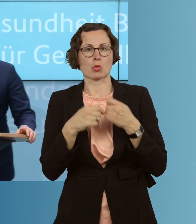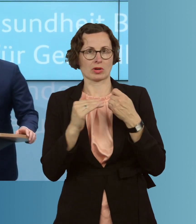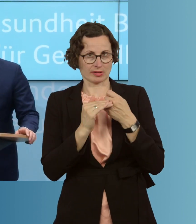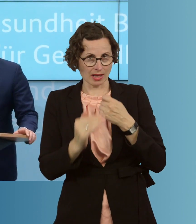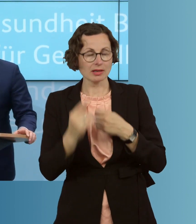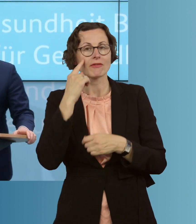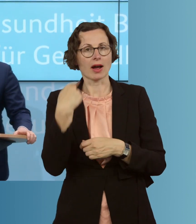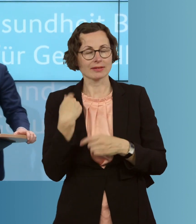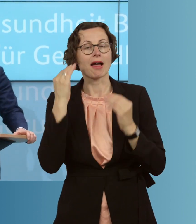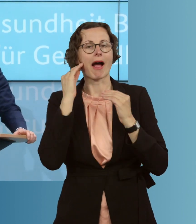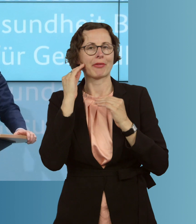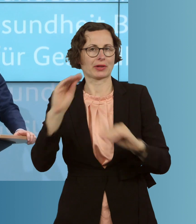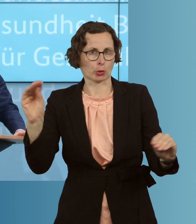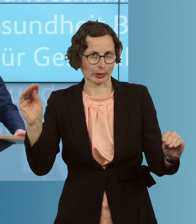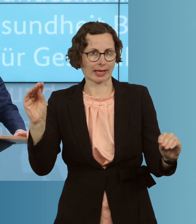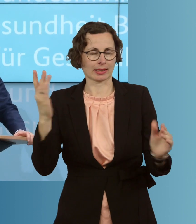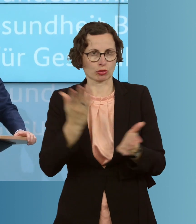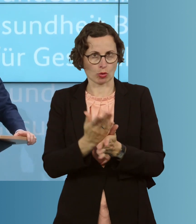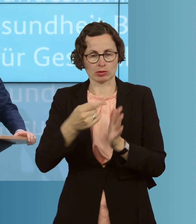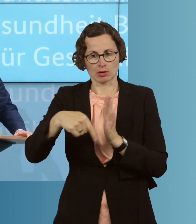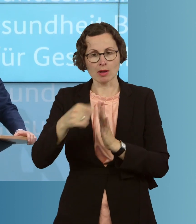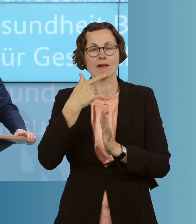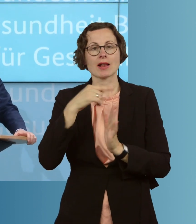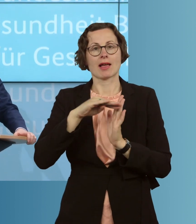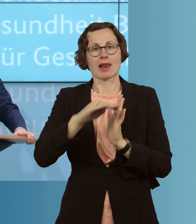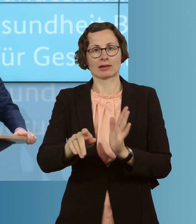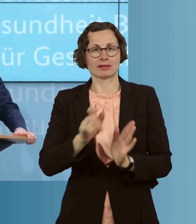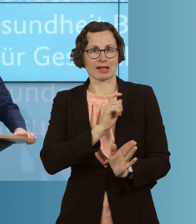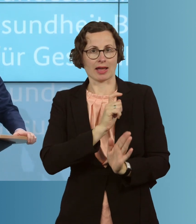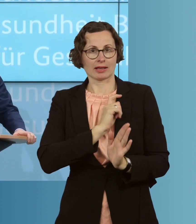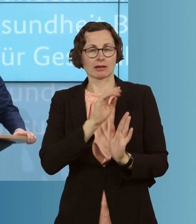auch angekündigt, in den letzten Wochen, entsprechende landeseigene Förderungen,